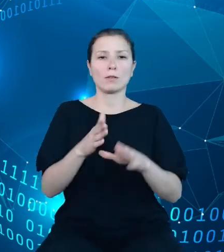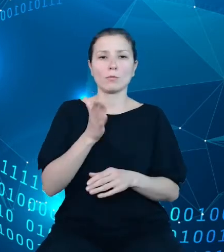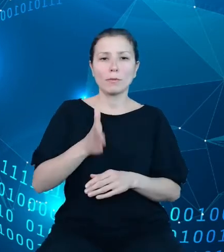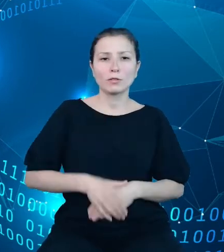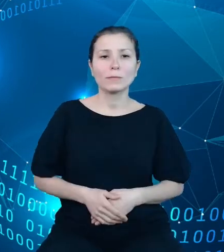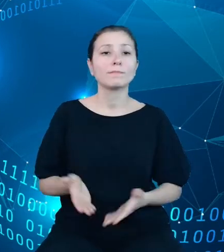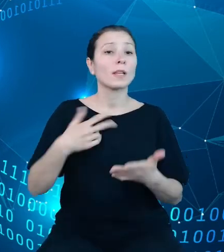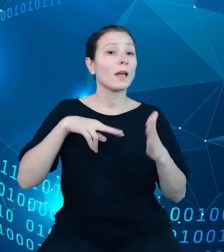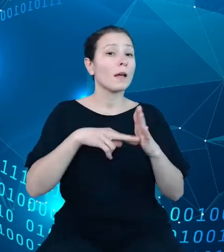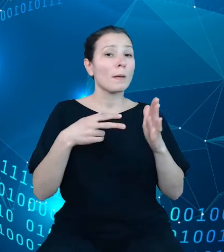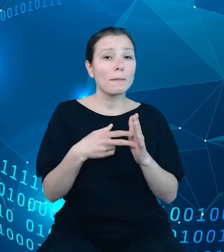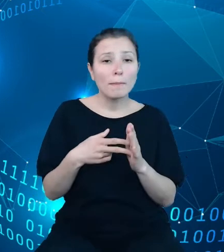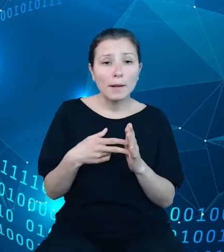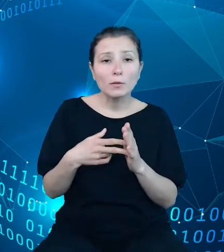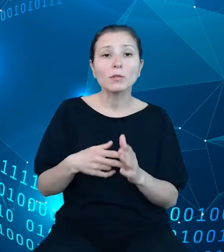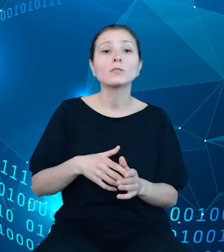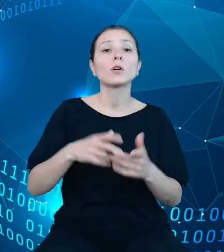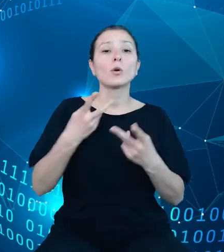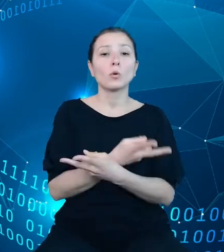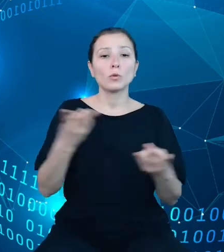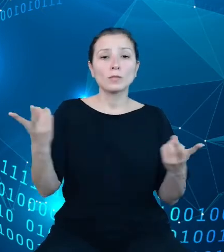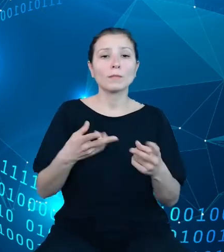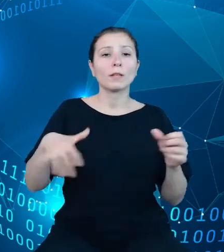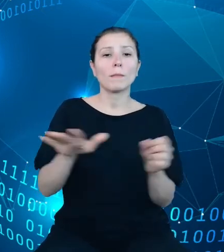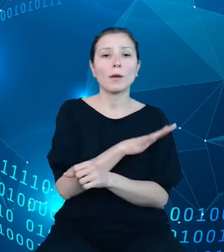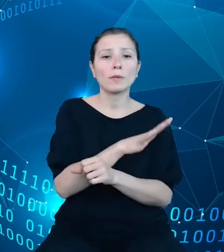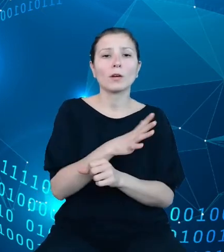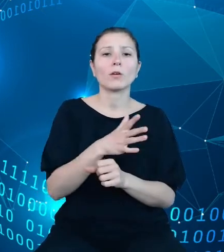dziedzinowych baz wiedzy, szczególną uwagę poświęciliśmy zwiększeniu